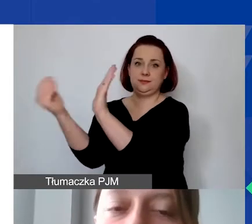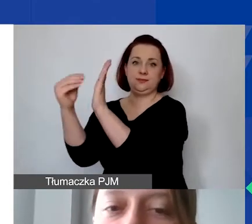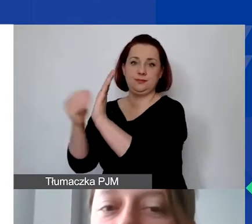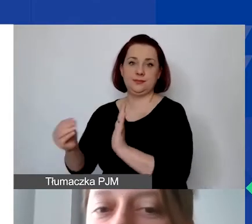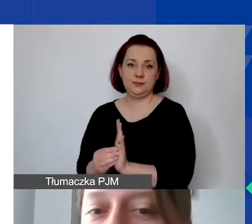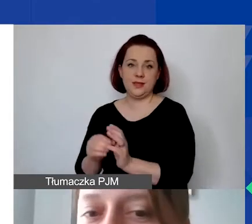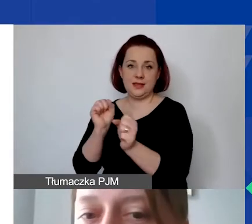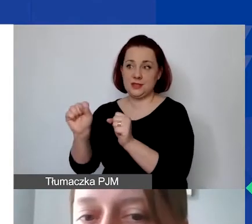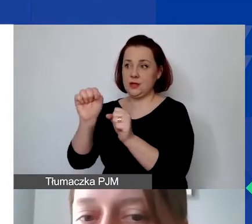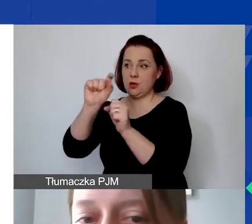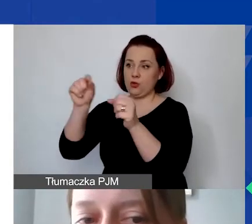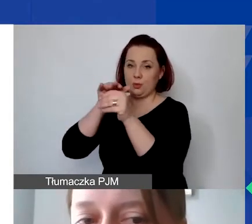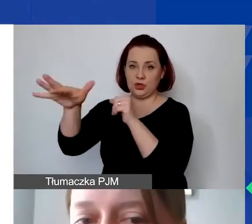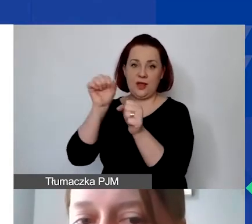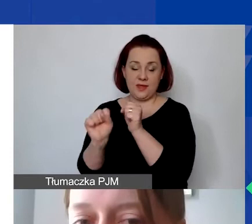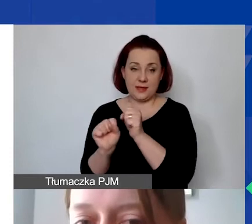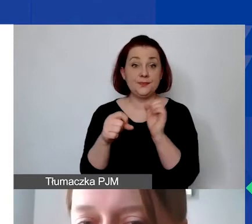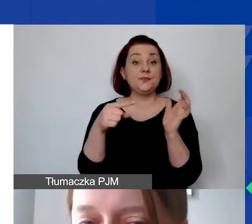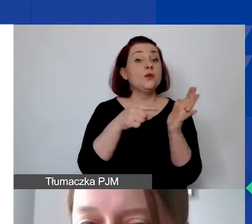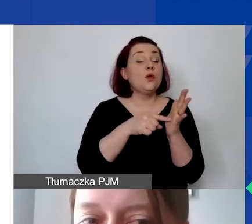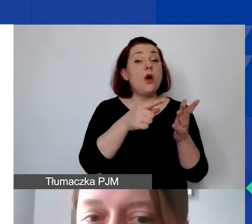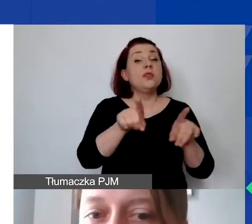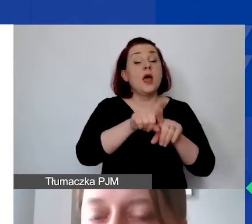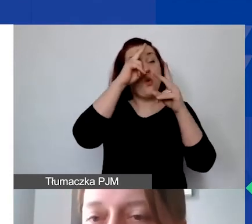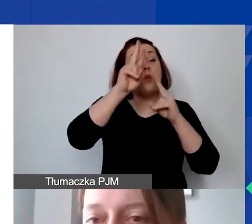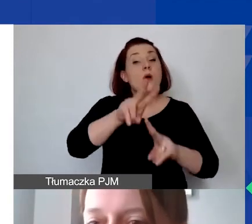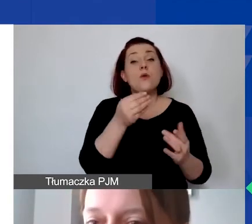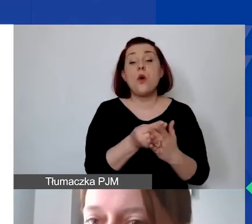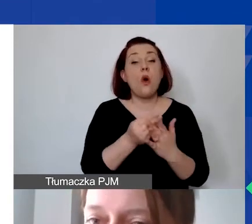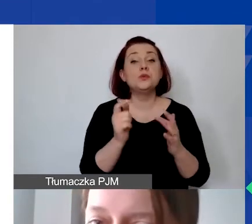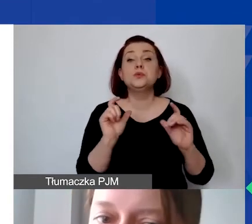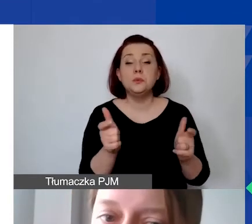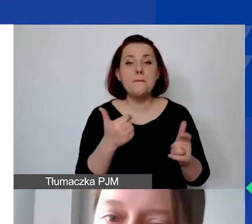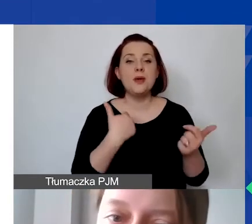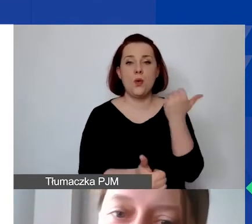Za kwalifikowane koszty będziemy uznawali także te, które zostały udokumentowane fakturami